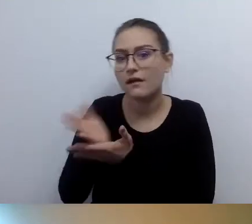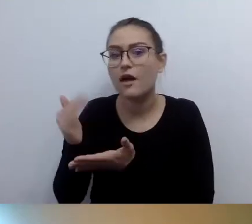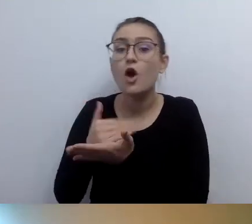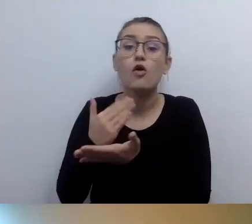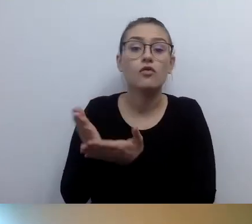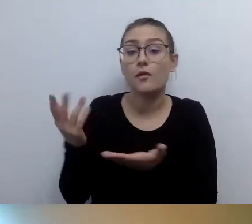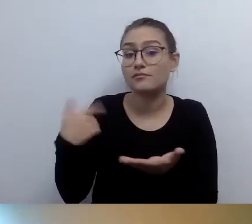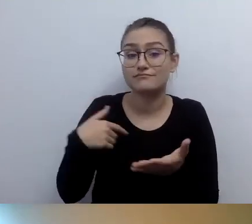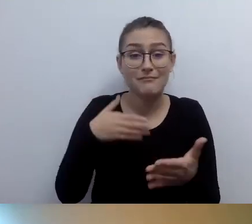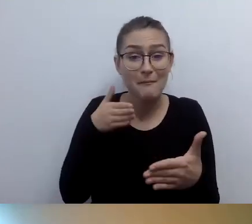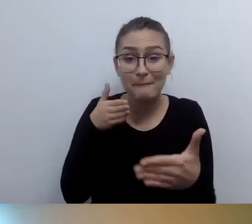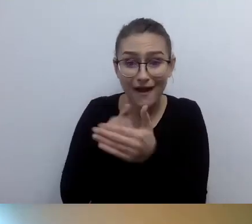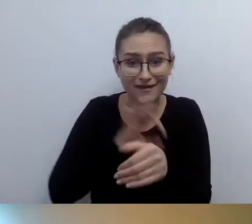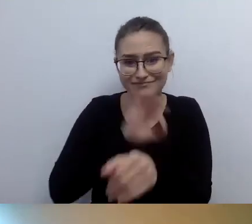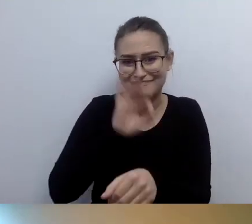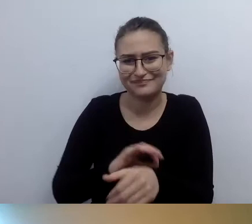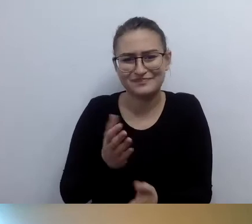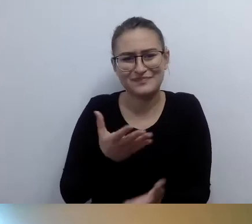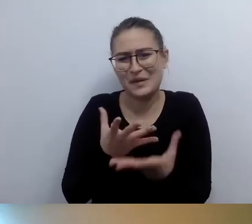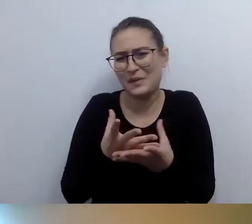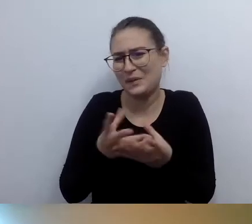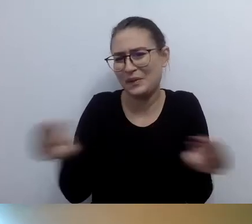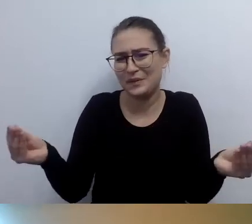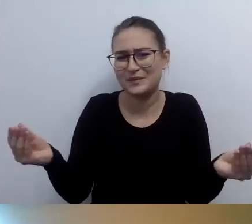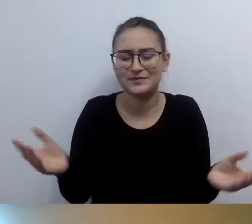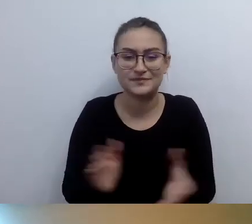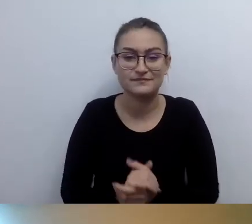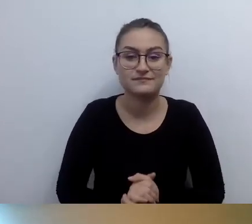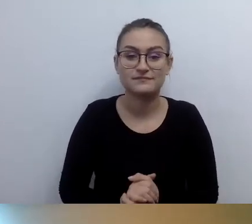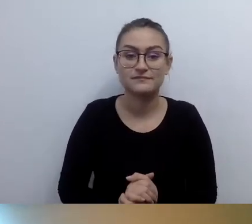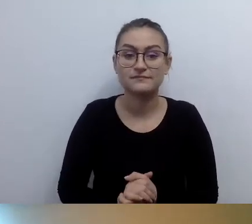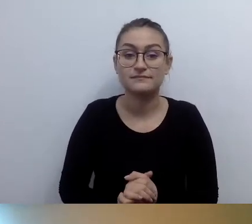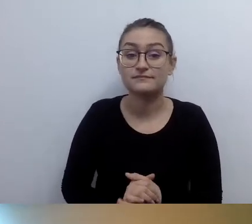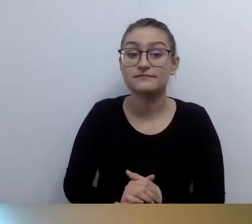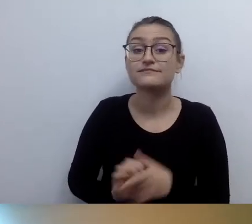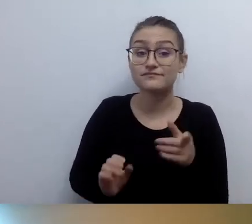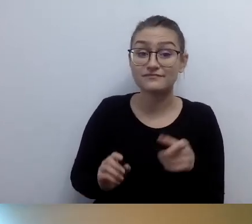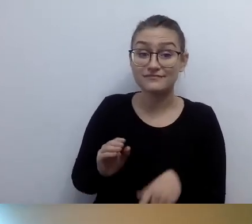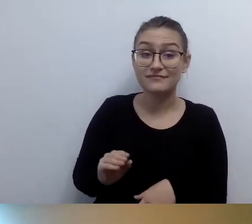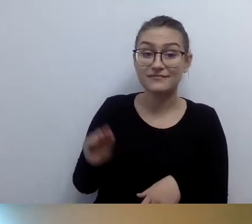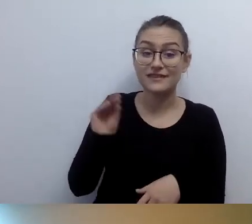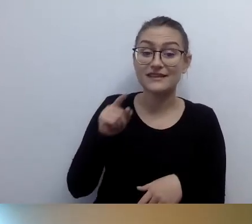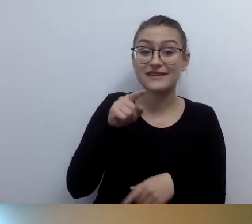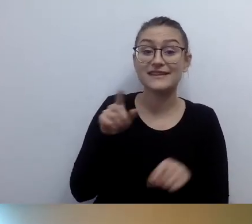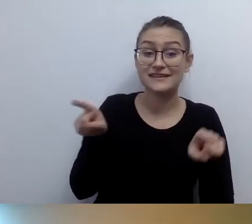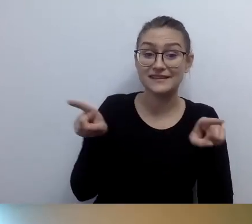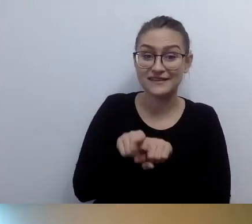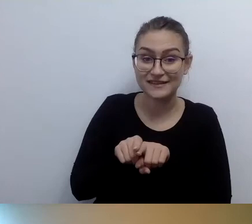MAŁGORZATA: Katarzyna napisała nam a propos doświadczeń z wózkiem: Zgadza się, jestem osobą z wadą słuchu i też przyszli z wózkiem.